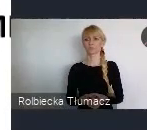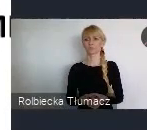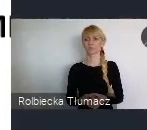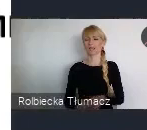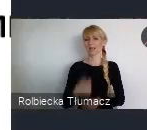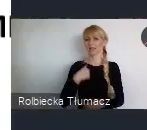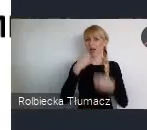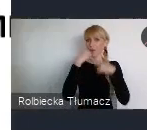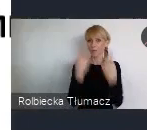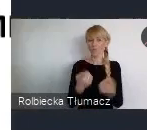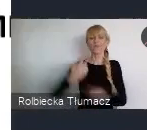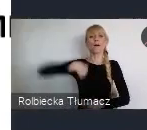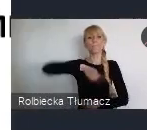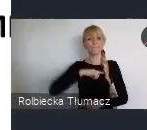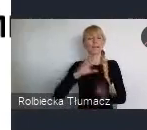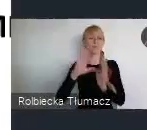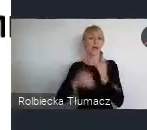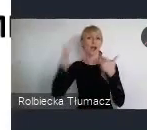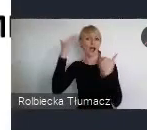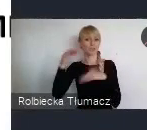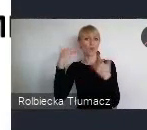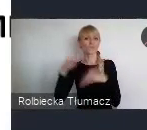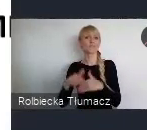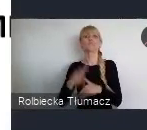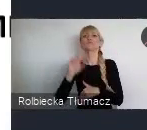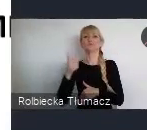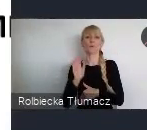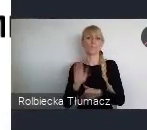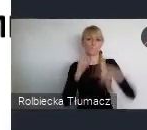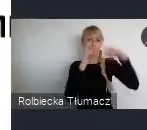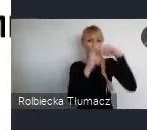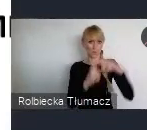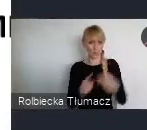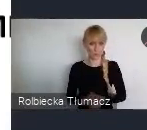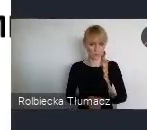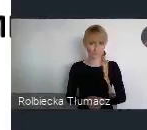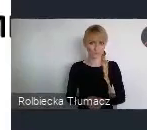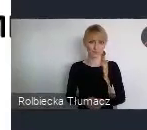jako miasto Katowice, przesuwając kolejny slajd. Bo mówię o tym dziedzictwie.